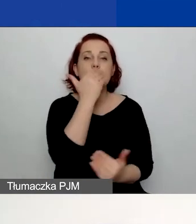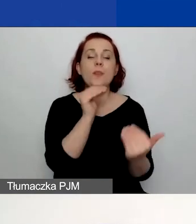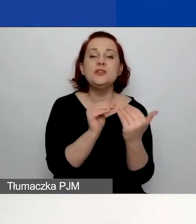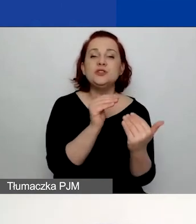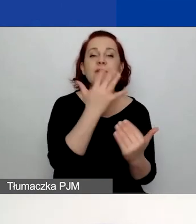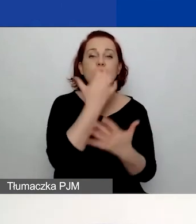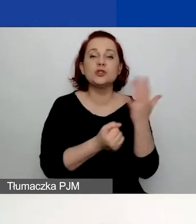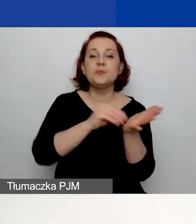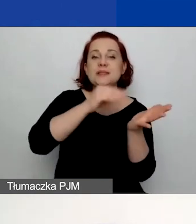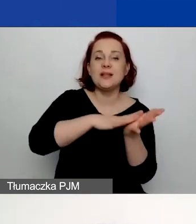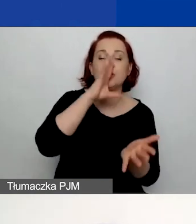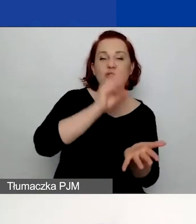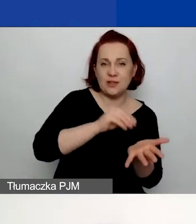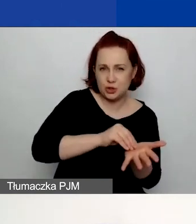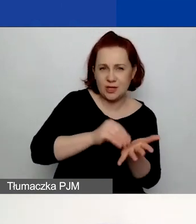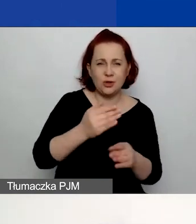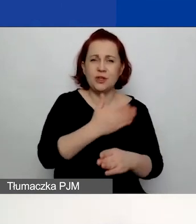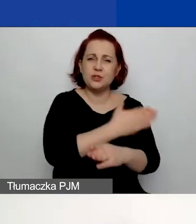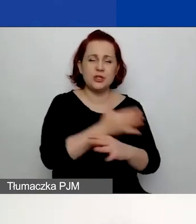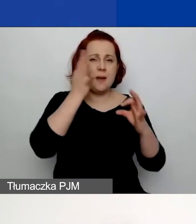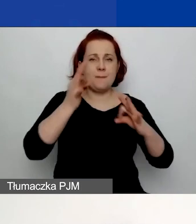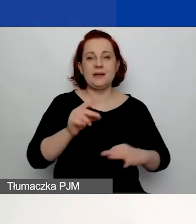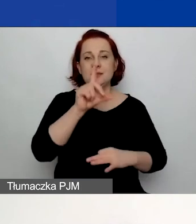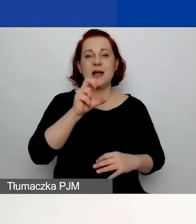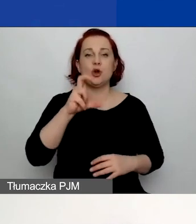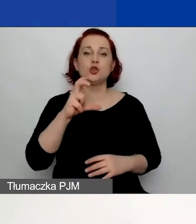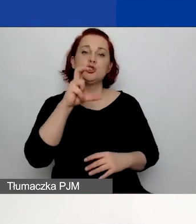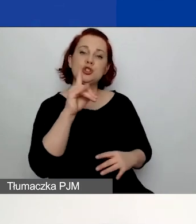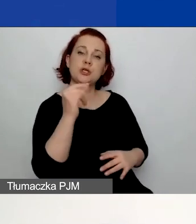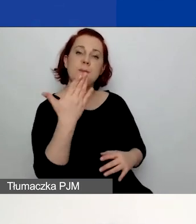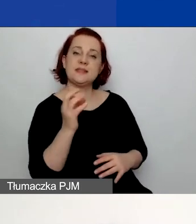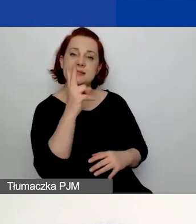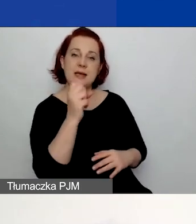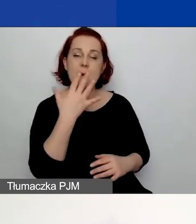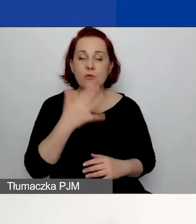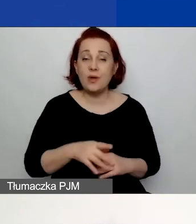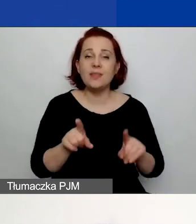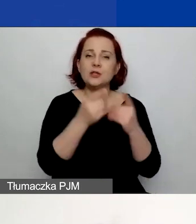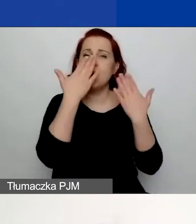o czym mówiła Katarzyna Zakroczymska. Mówimy tutaj o warunku wykazania doświadczenia jednej osoby